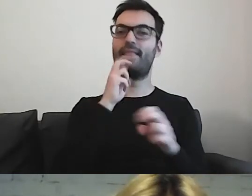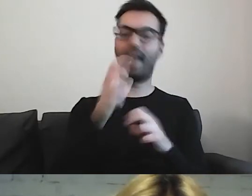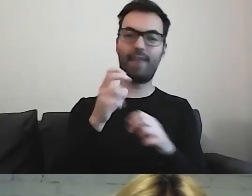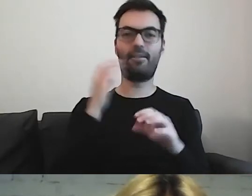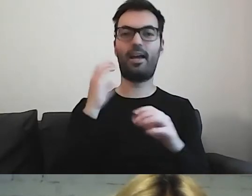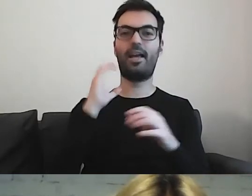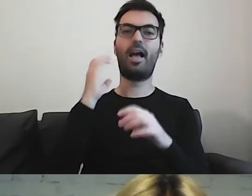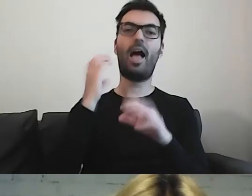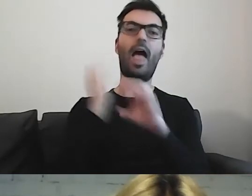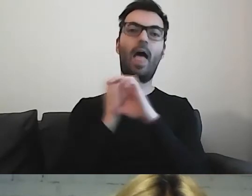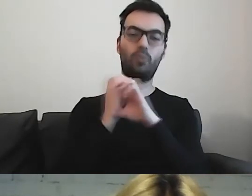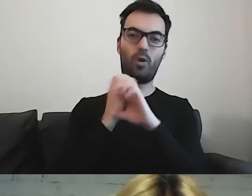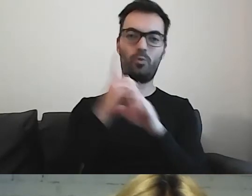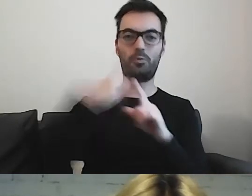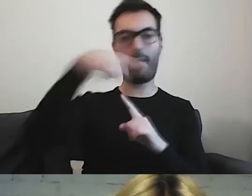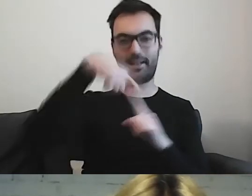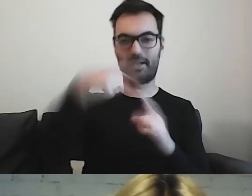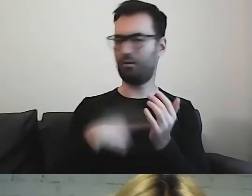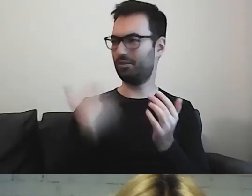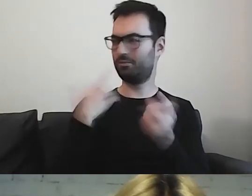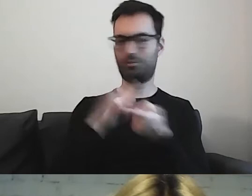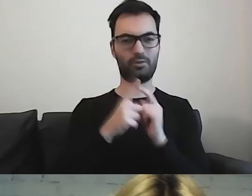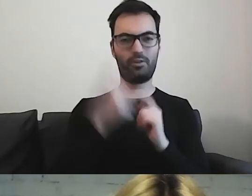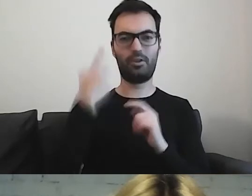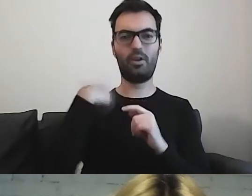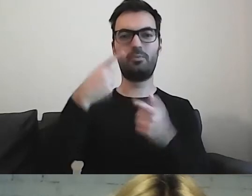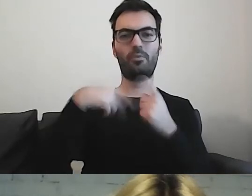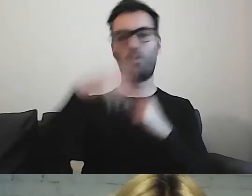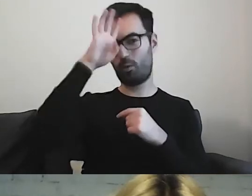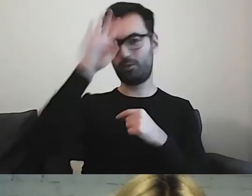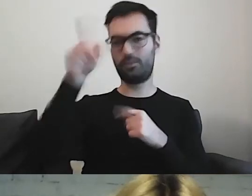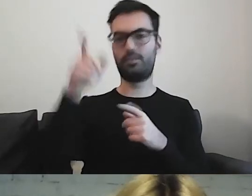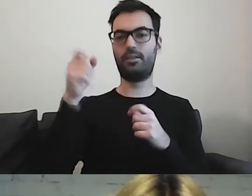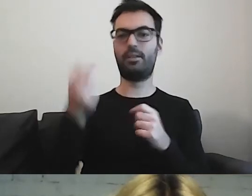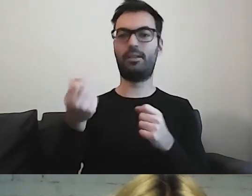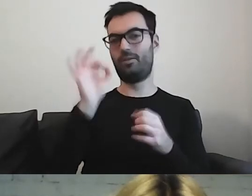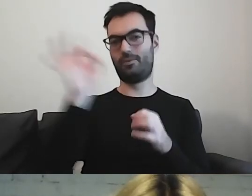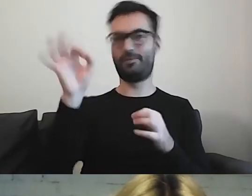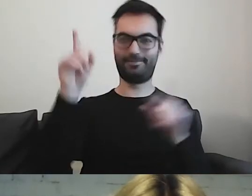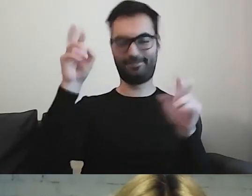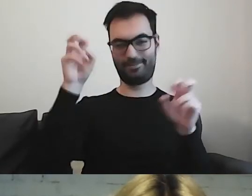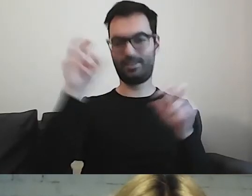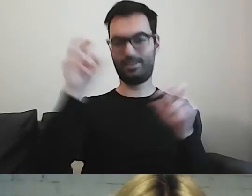Ostatnio miałam spotkanie z osobami z Łodzi. Zaczęli rzucać swoją nomenklaturą.